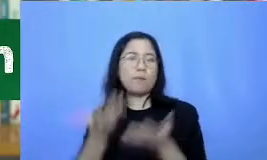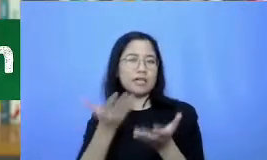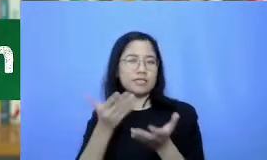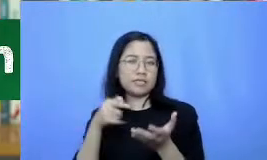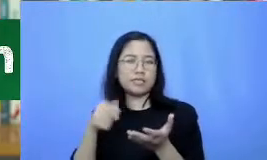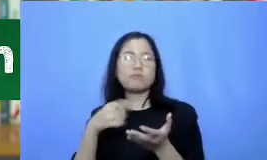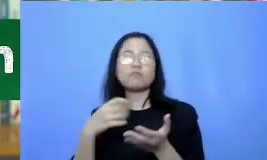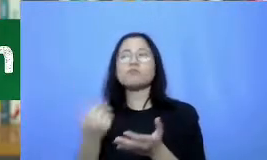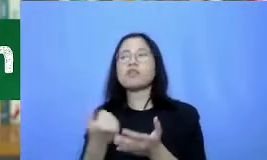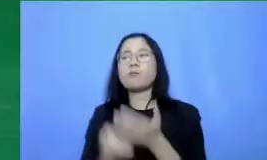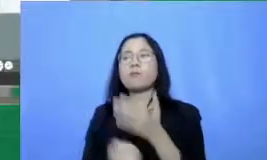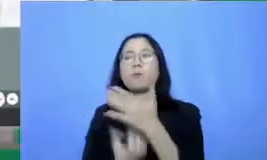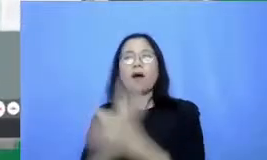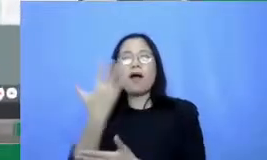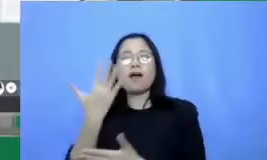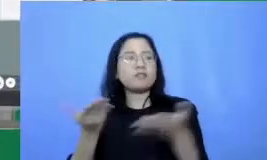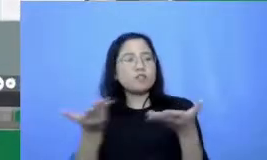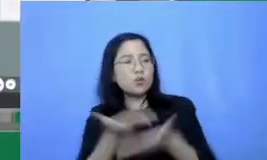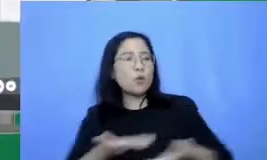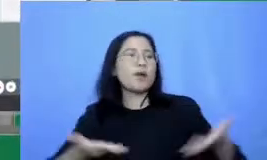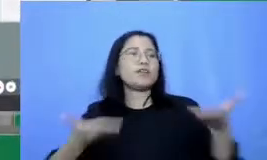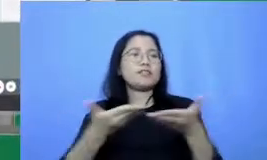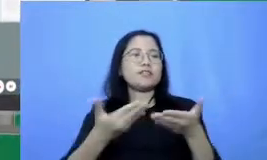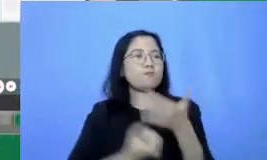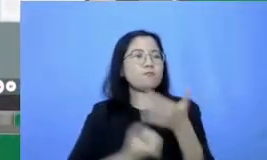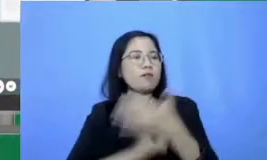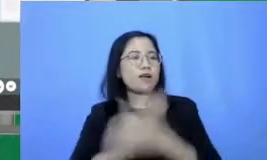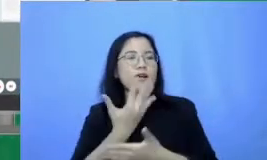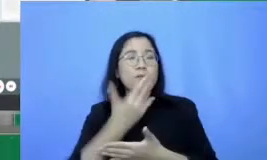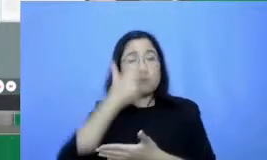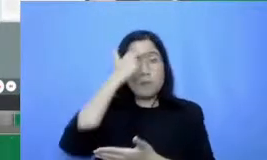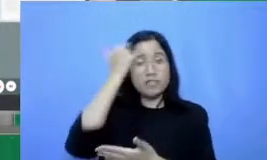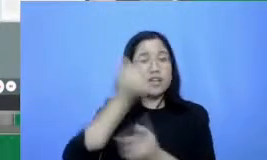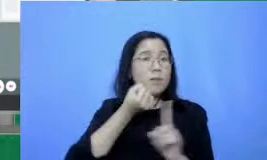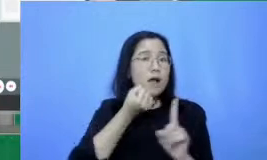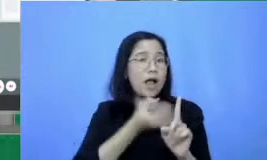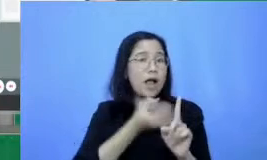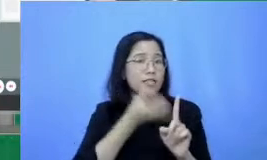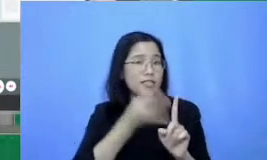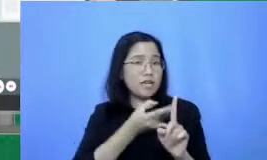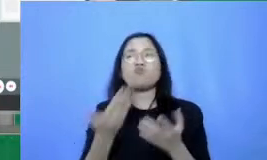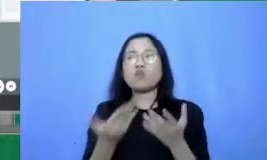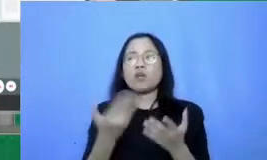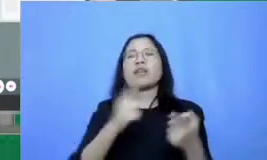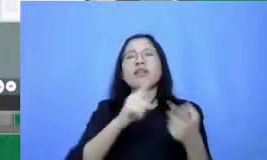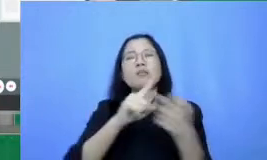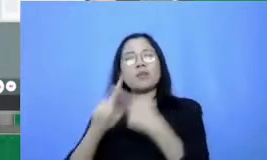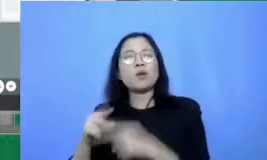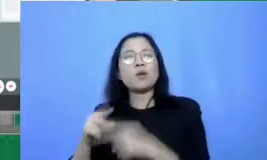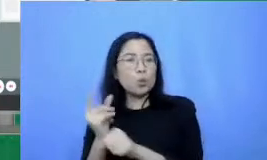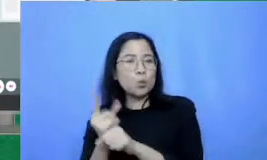belajar-mengajar wajarlah bersama orang lain bisa rekan-rekan guru di sekolah bisa juga dengan